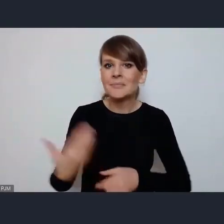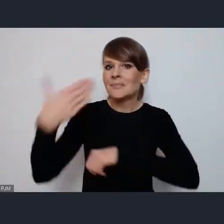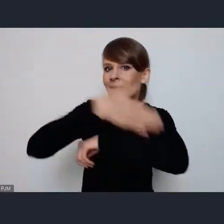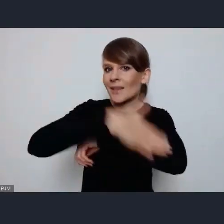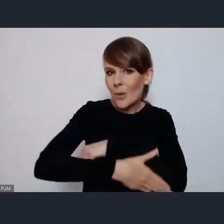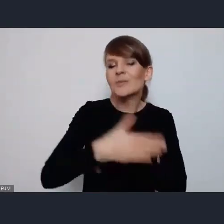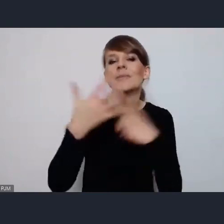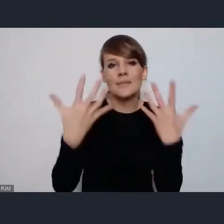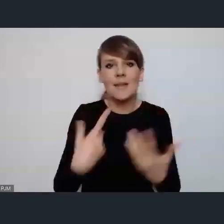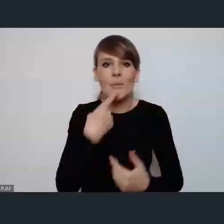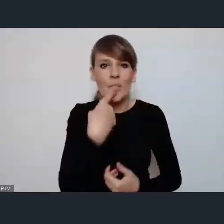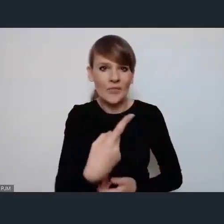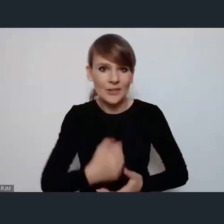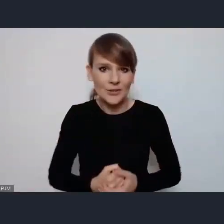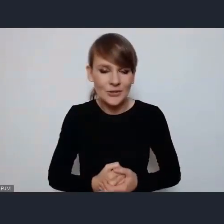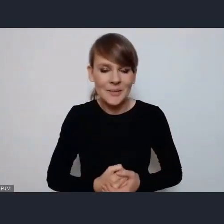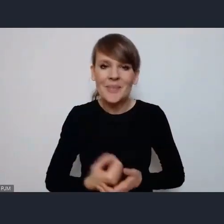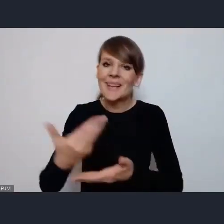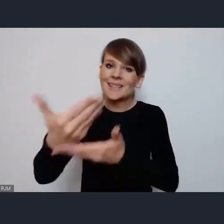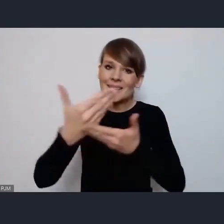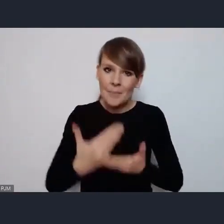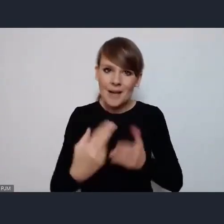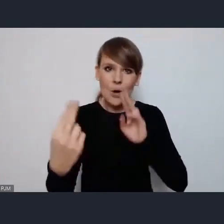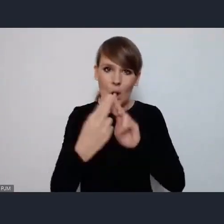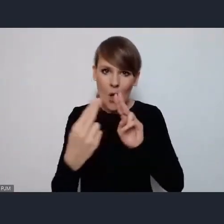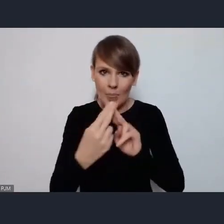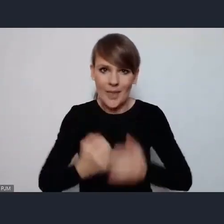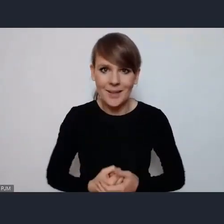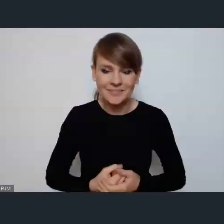że zapraszamy do kontaktu wszystkich zainteresowanych